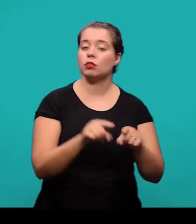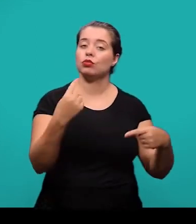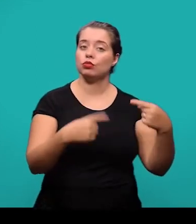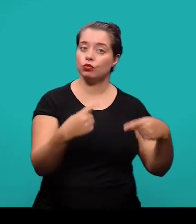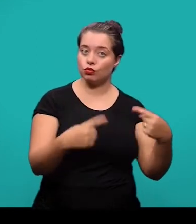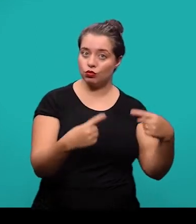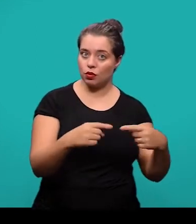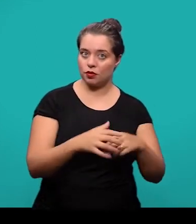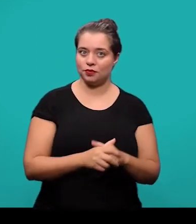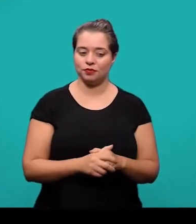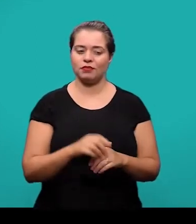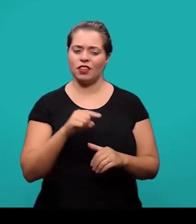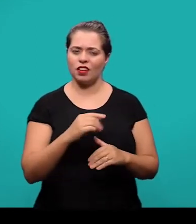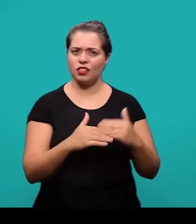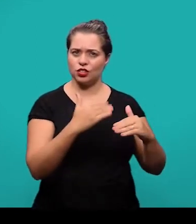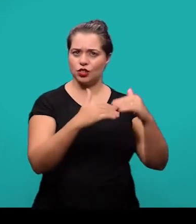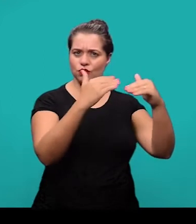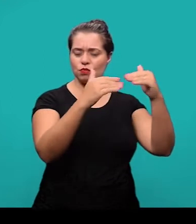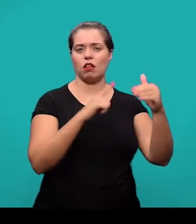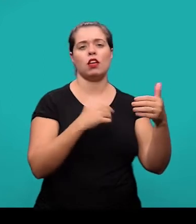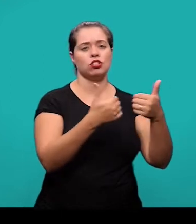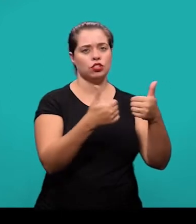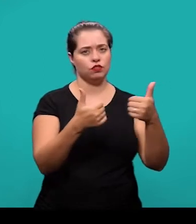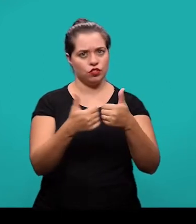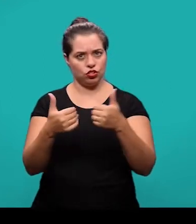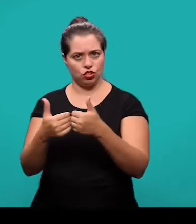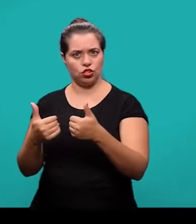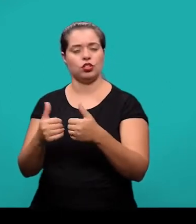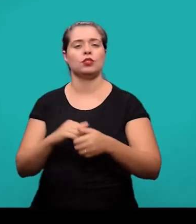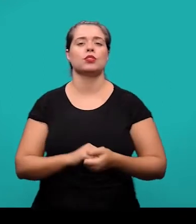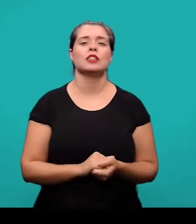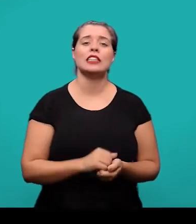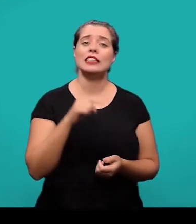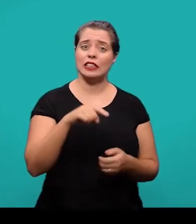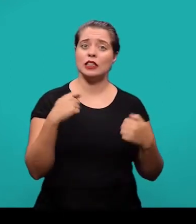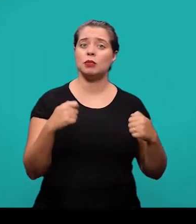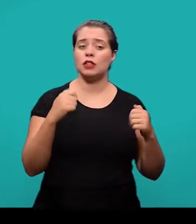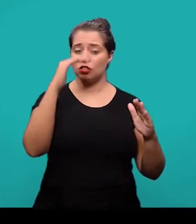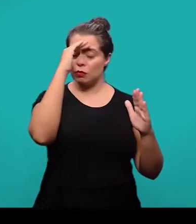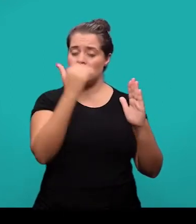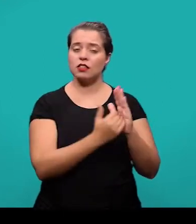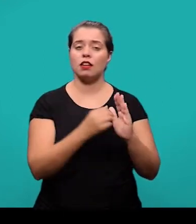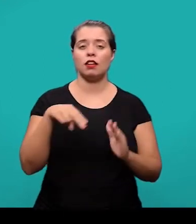O desenvolvimento ele divide-se em seções e subseções e deve-se seguir a NBR 6024.